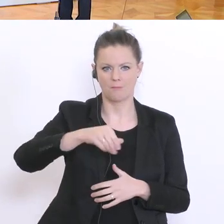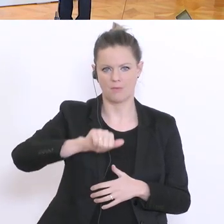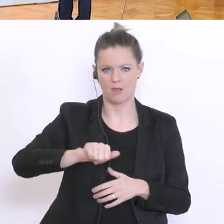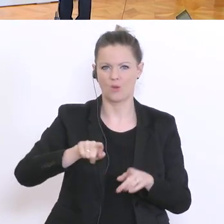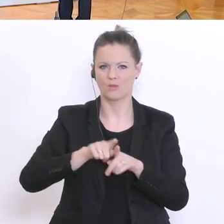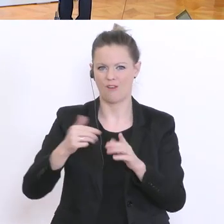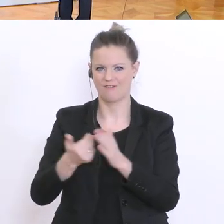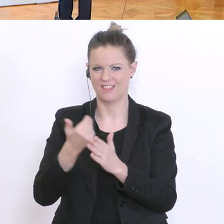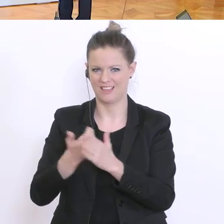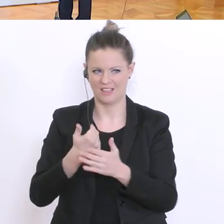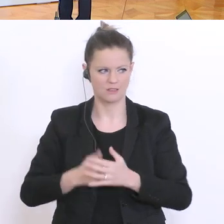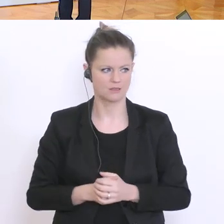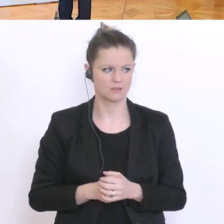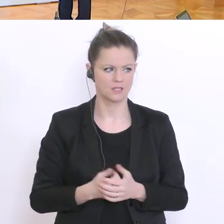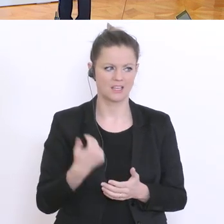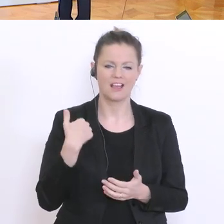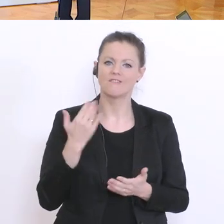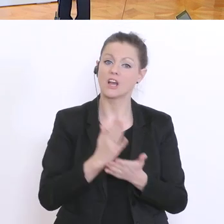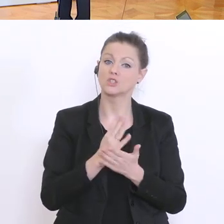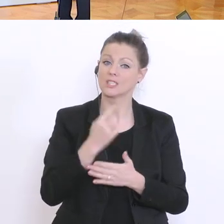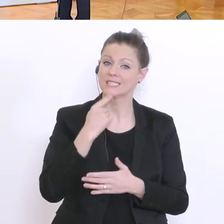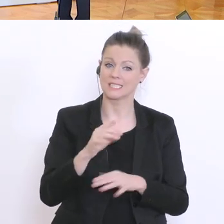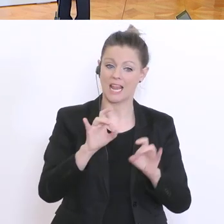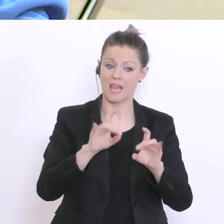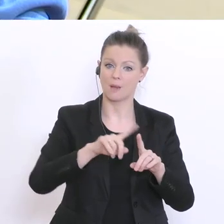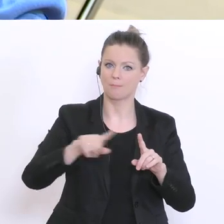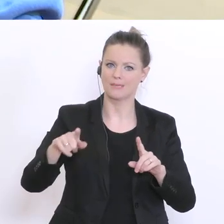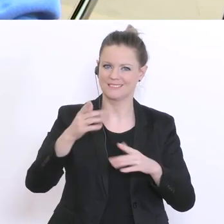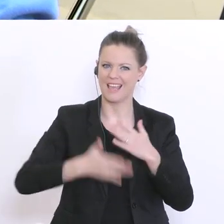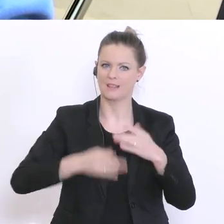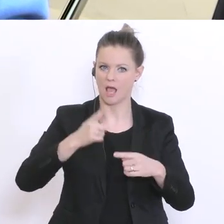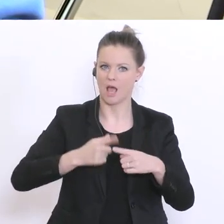Sie haben angesprochen, dass die Lehrer bis Ende April das Material mitgeben sollen. Heißt das